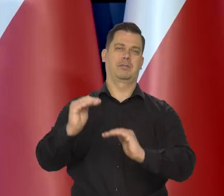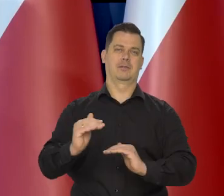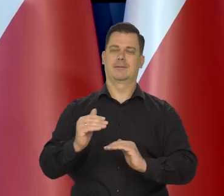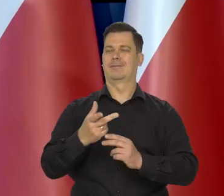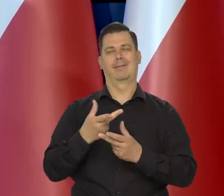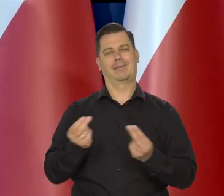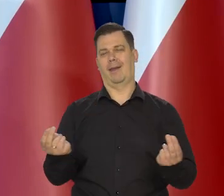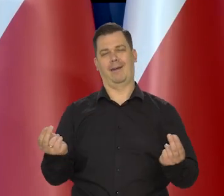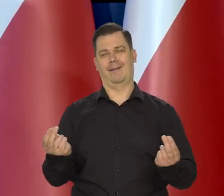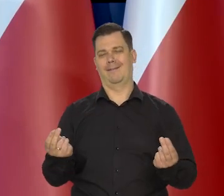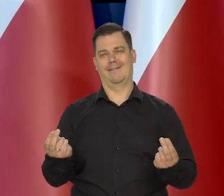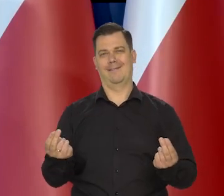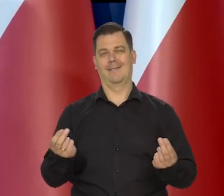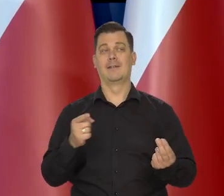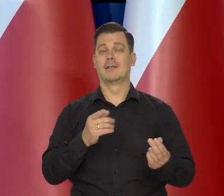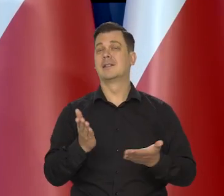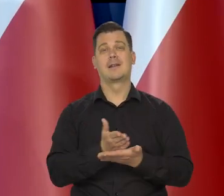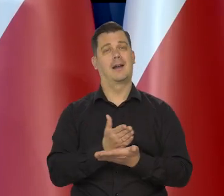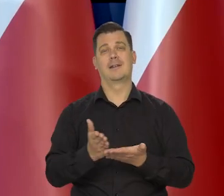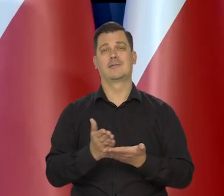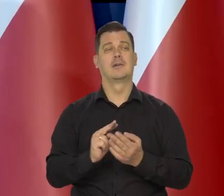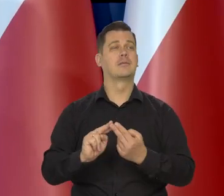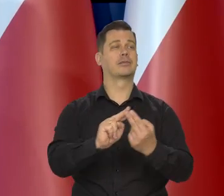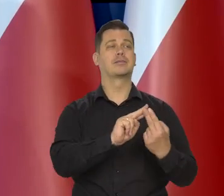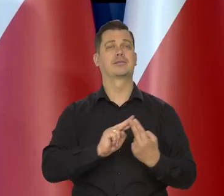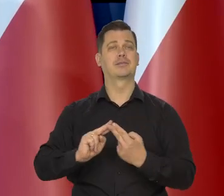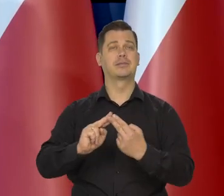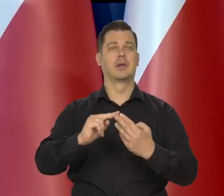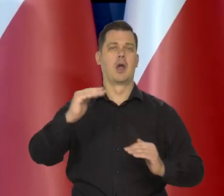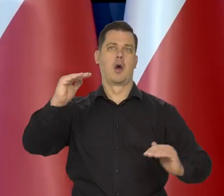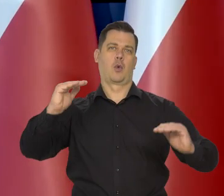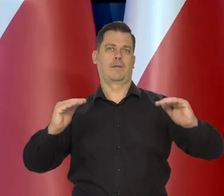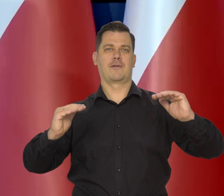Nie, to zależy przede wszystkim od poziomu rozwoju gospodarczego